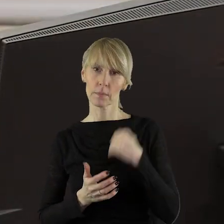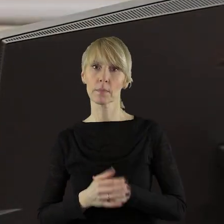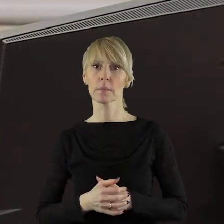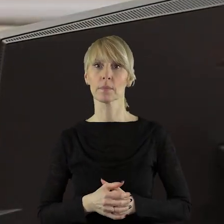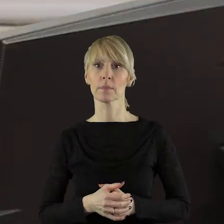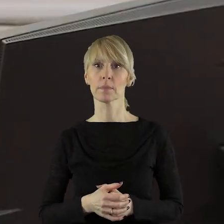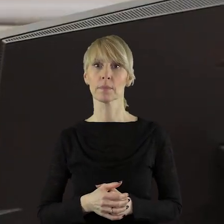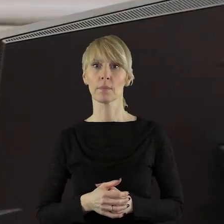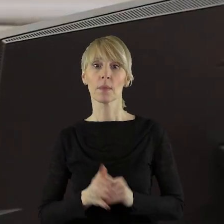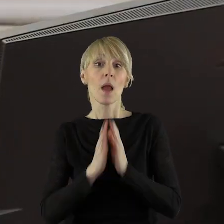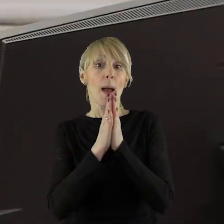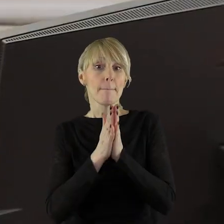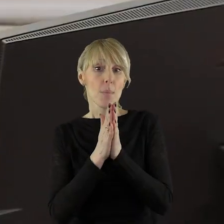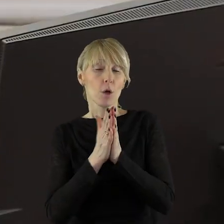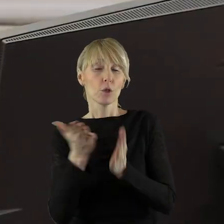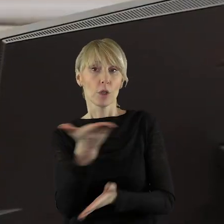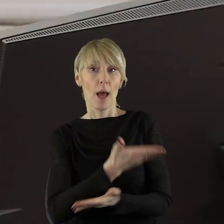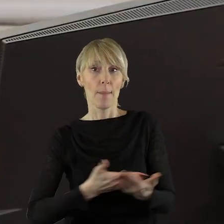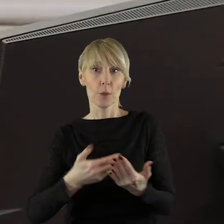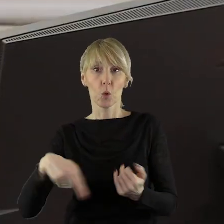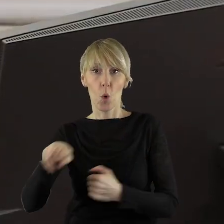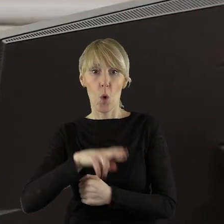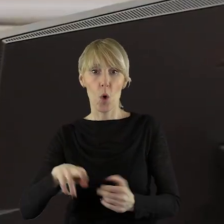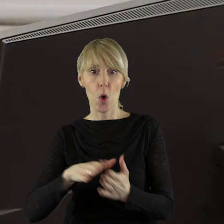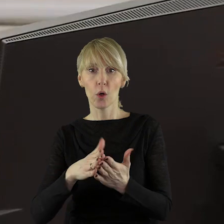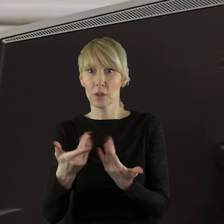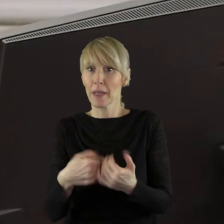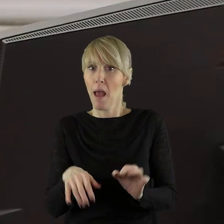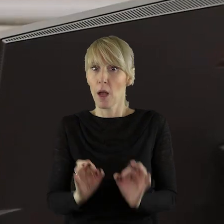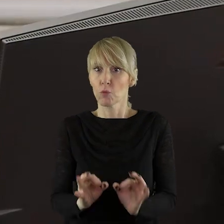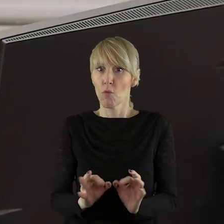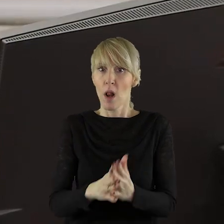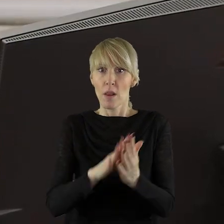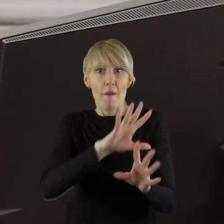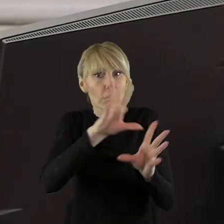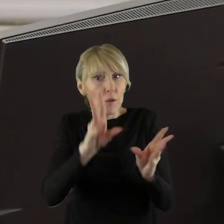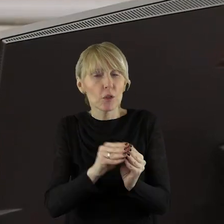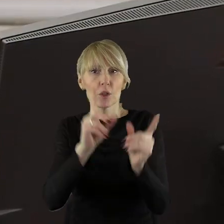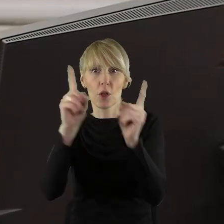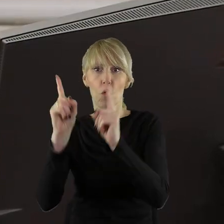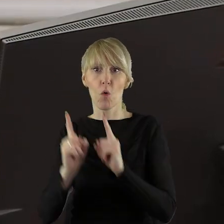Proszę, aby państwo radni zgłaszali na bieżąco wszystkie uwagi dotyczące terminali